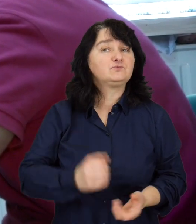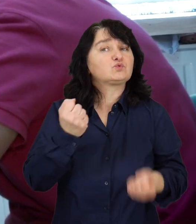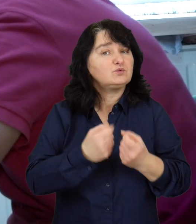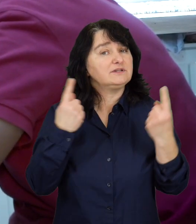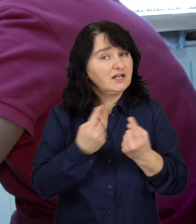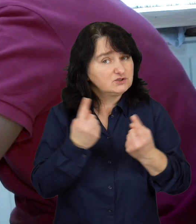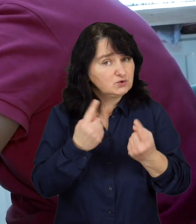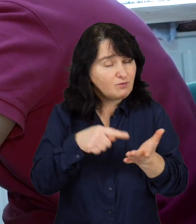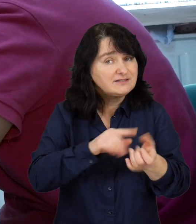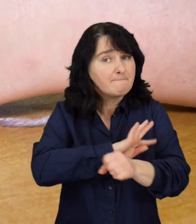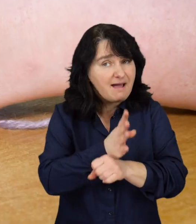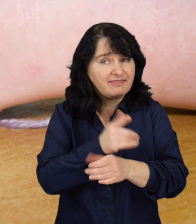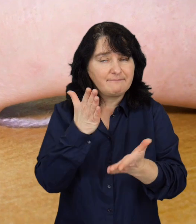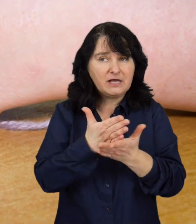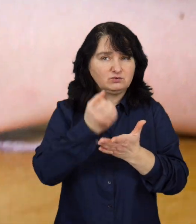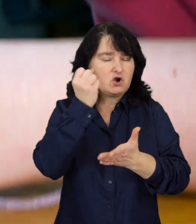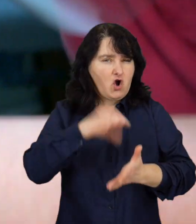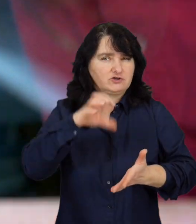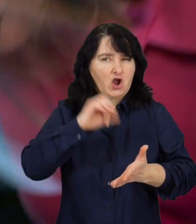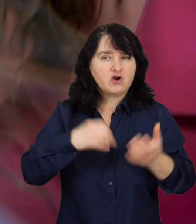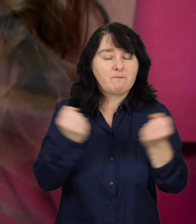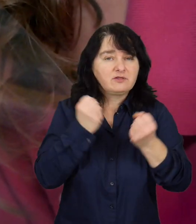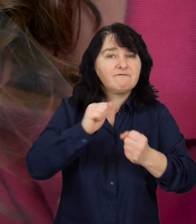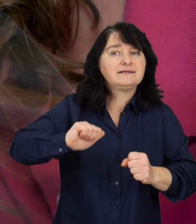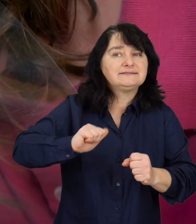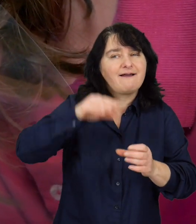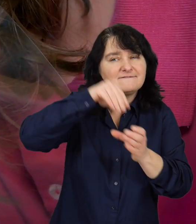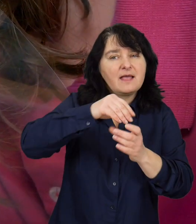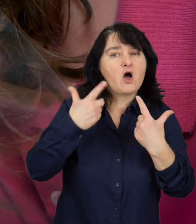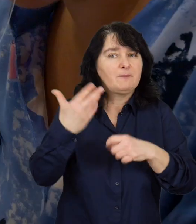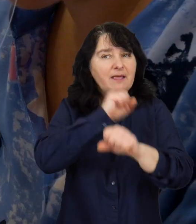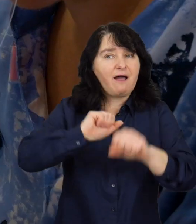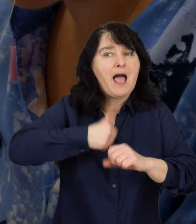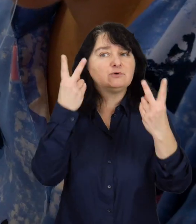Trudna sytuacja spowodowała brak motywacji wśród osób niepełnosprawnych, do poszukiwania nowej pracy.